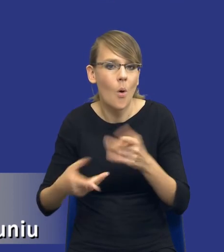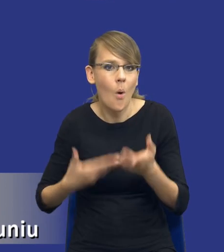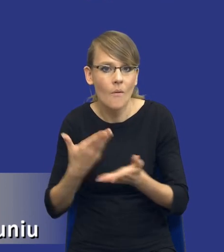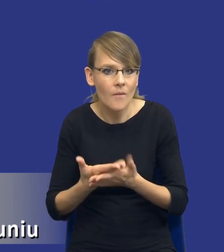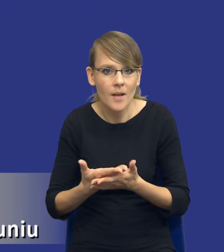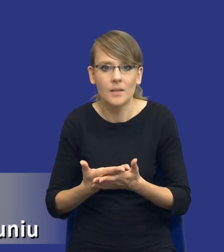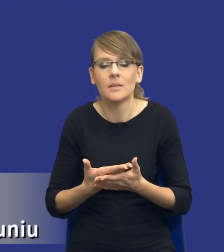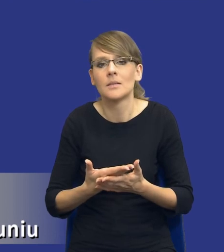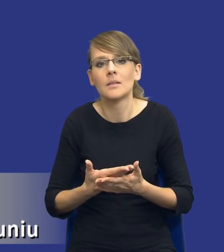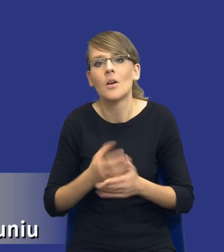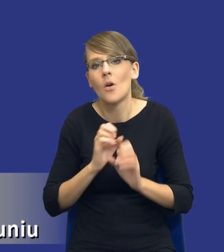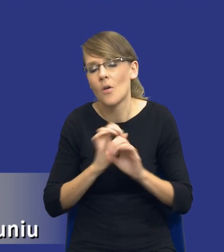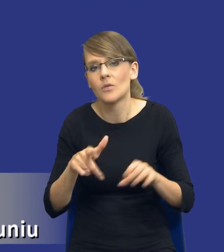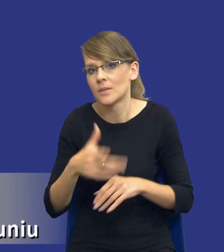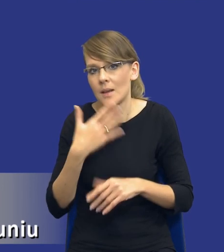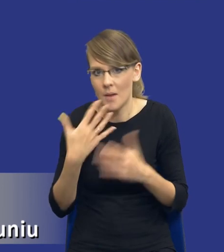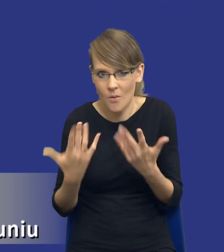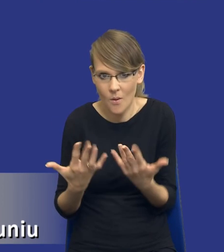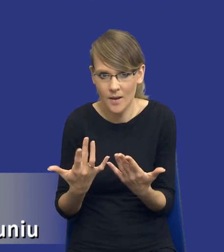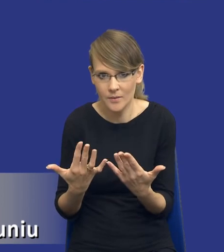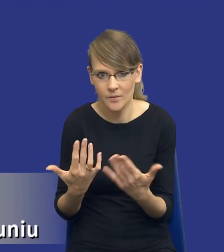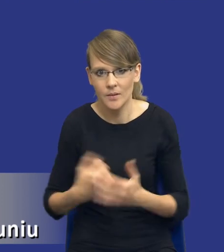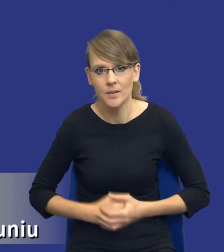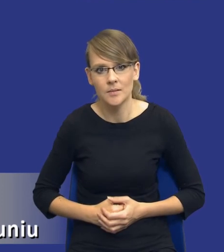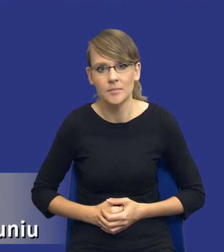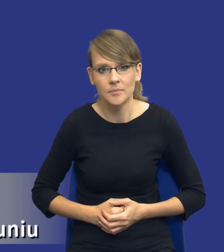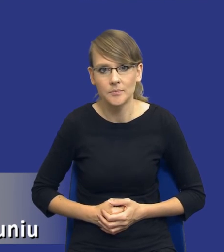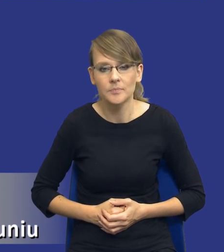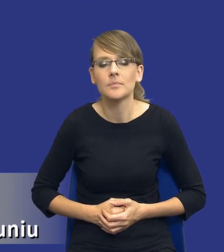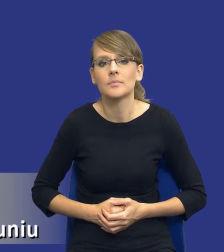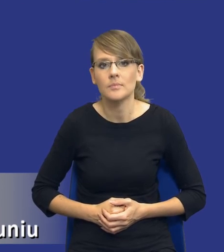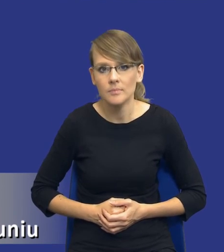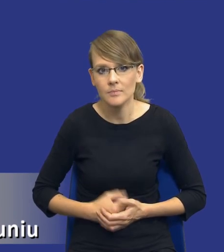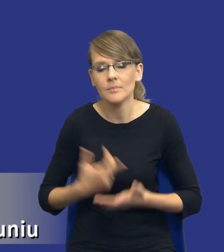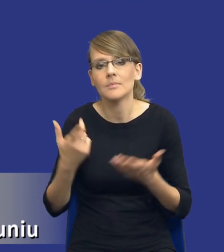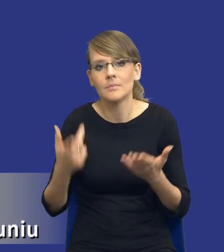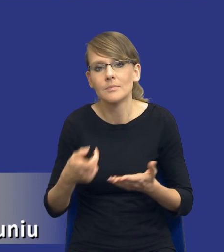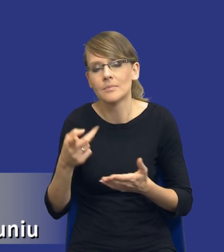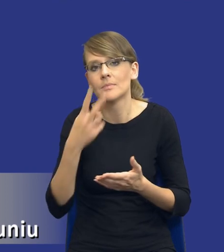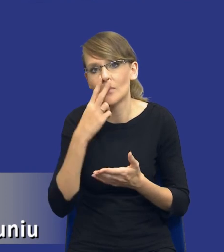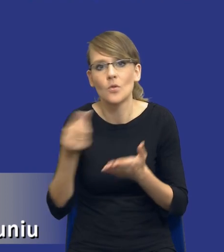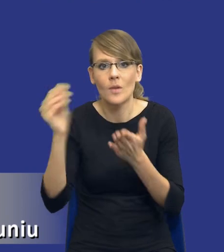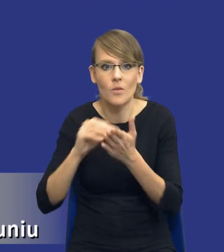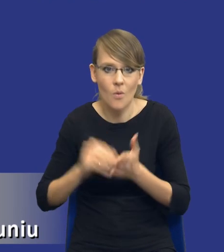No oczywiście nie jest to proste i rodzi kolejne wyzwania po stronie zamawiającego, ale